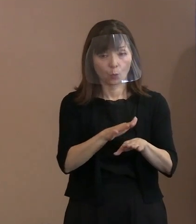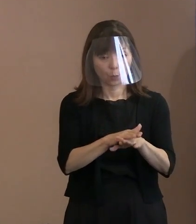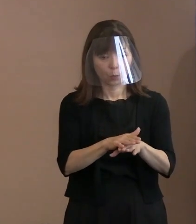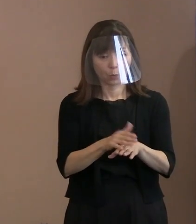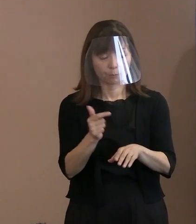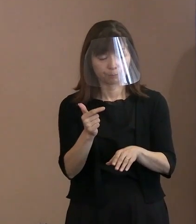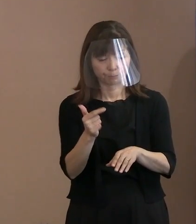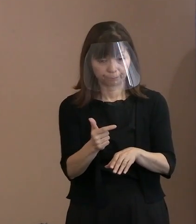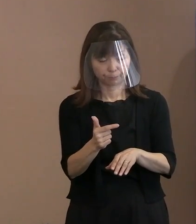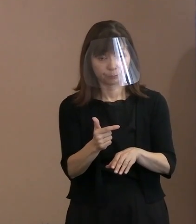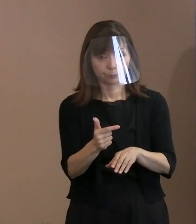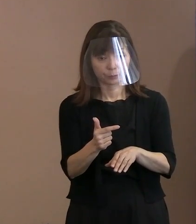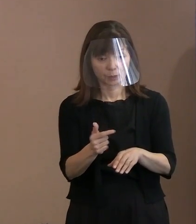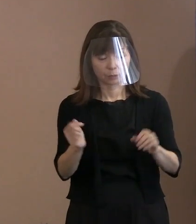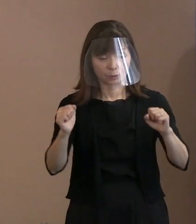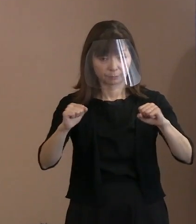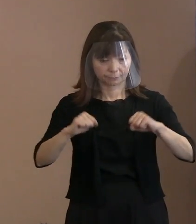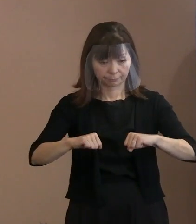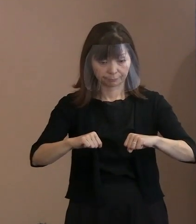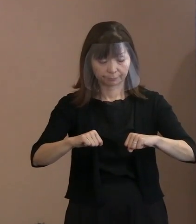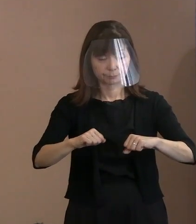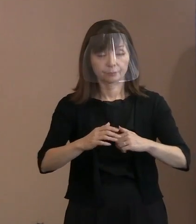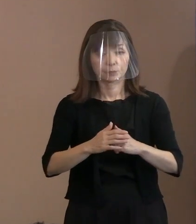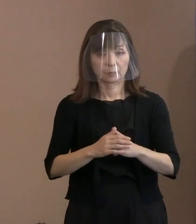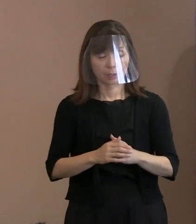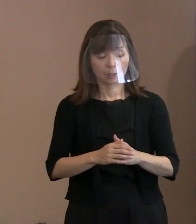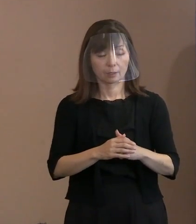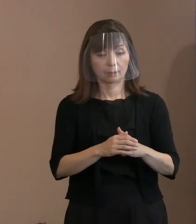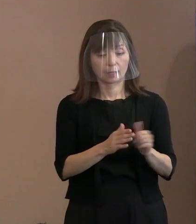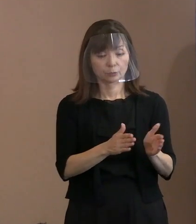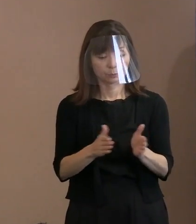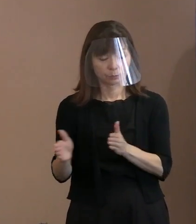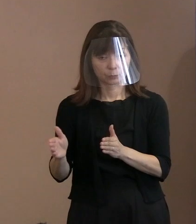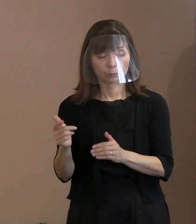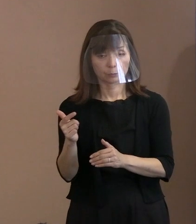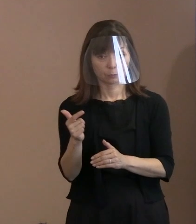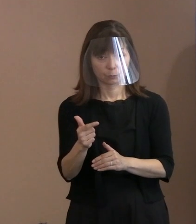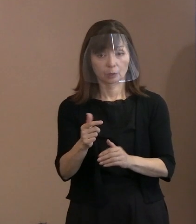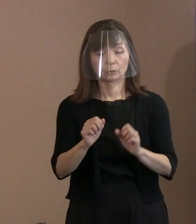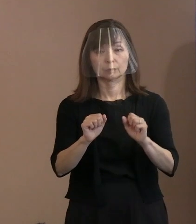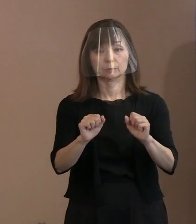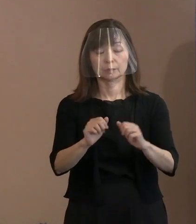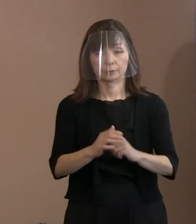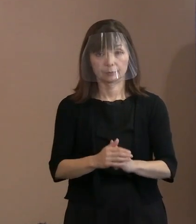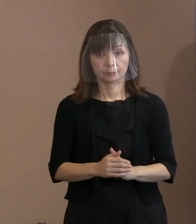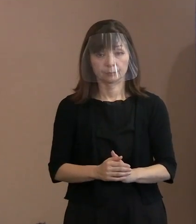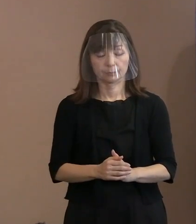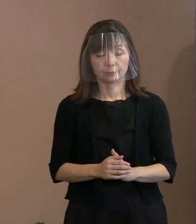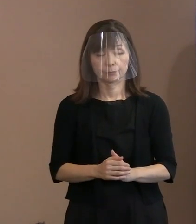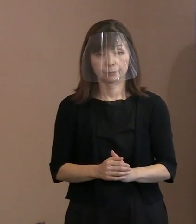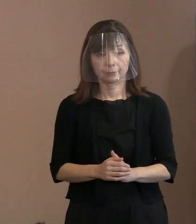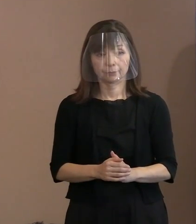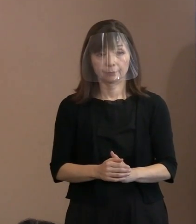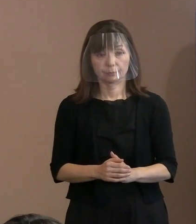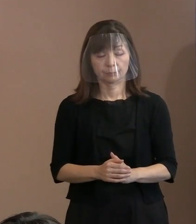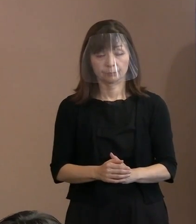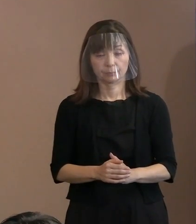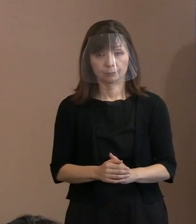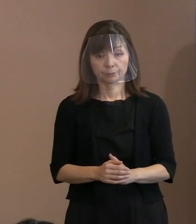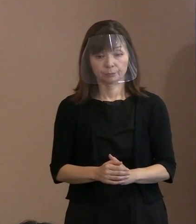合意した上で体制強化を図っています｡ 具体的な数字は控えたいんですけれども､